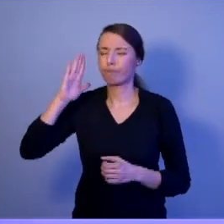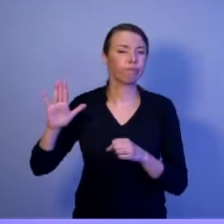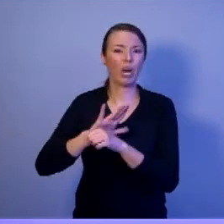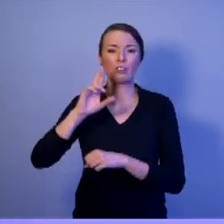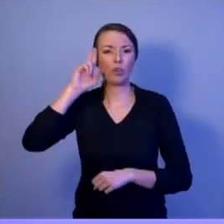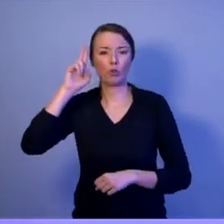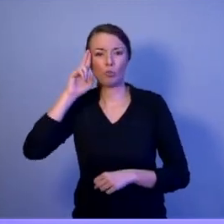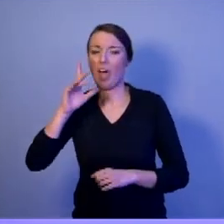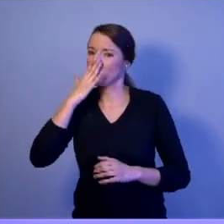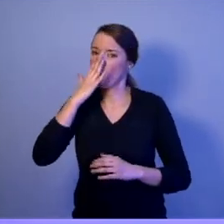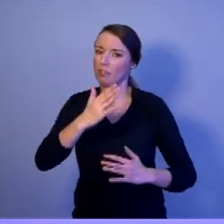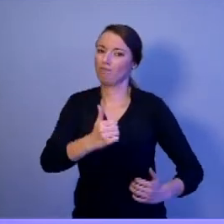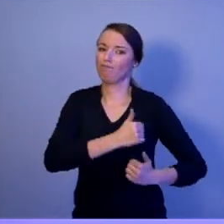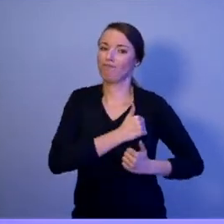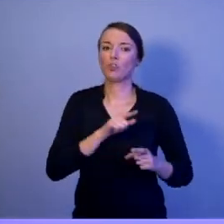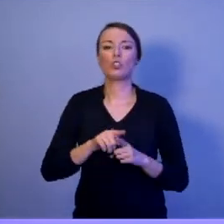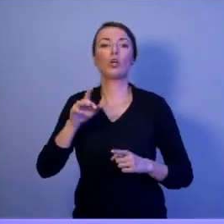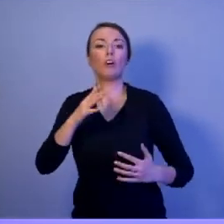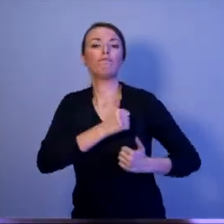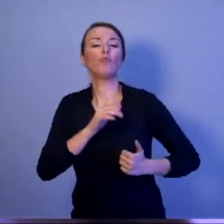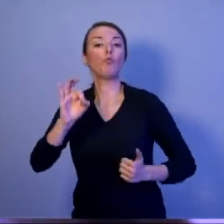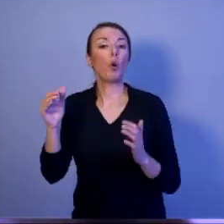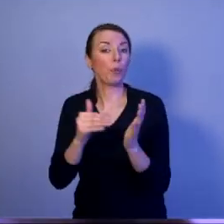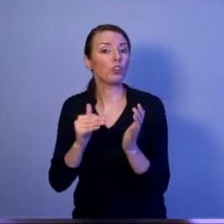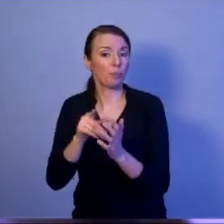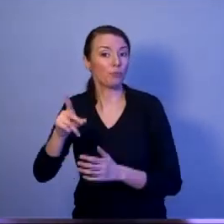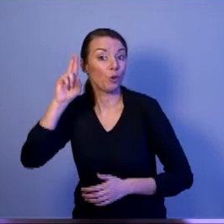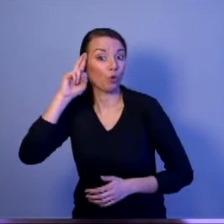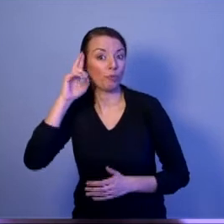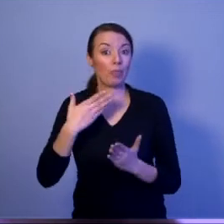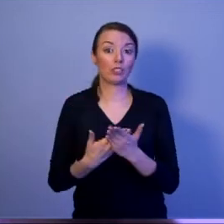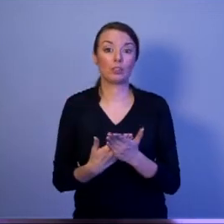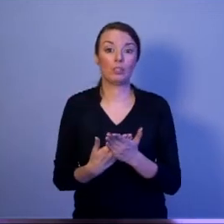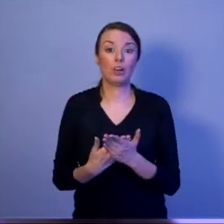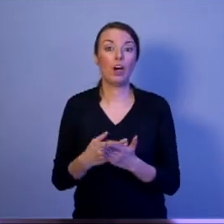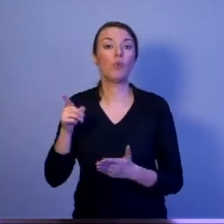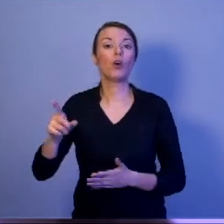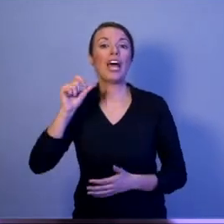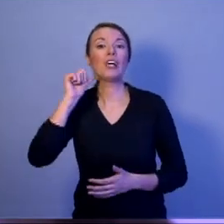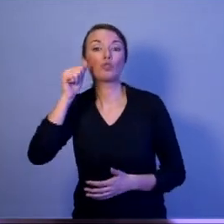Dlaczego? Bo każdego dnia, kiedy jego małżonka,